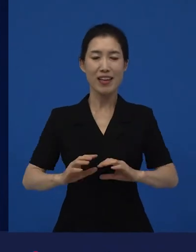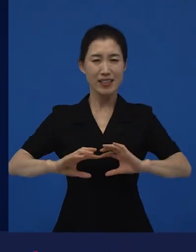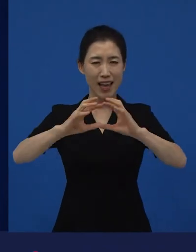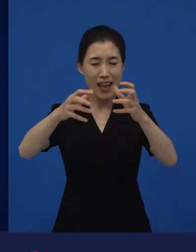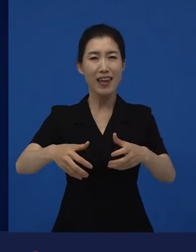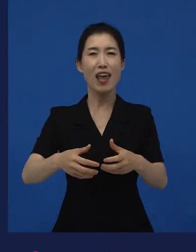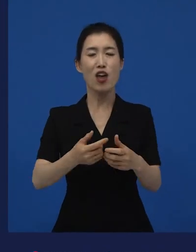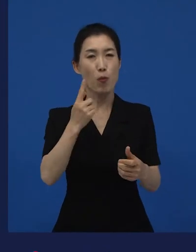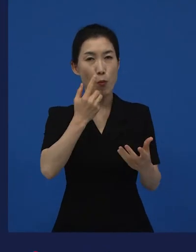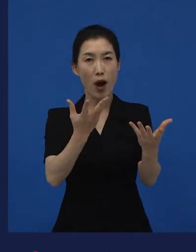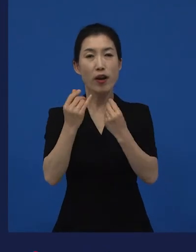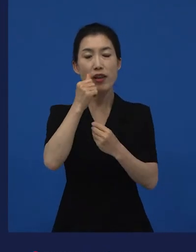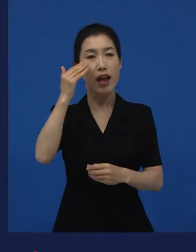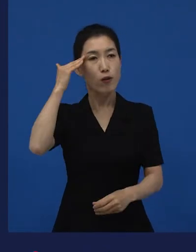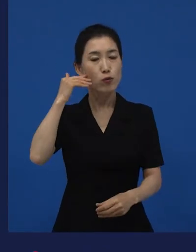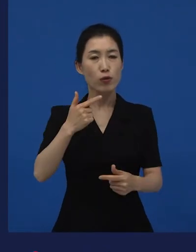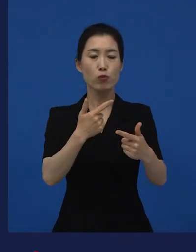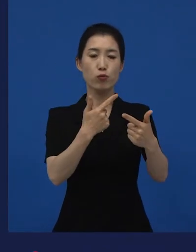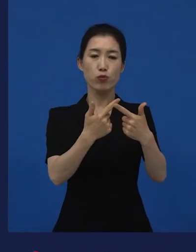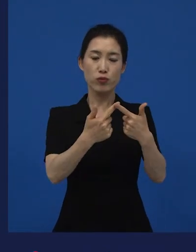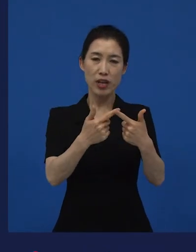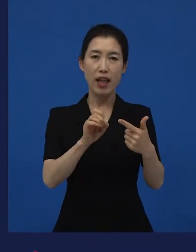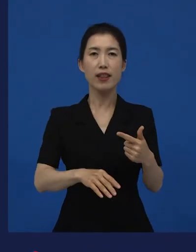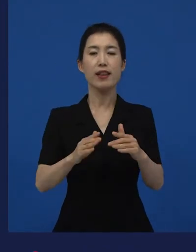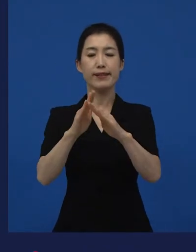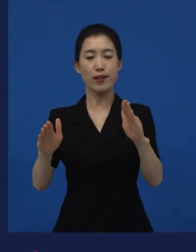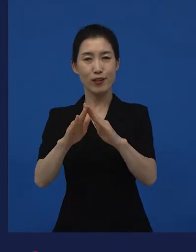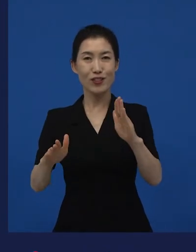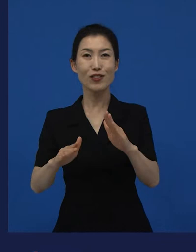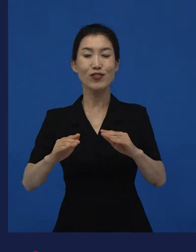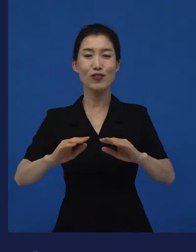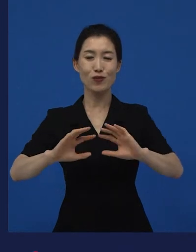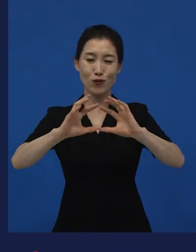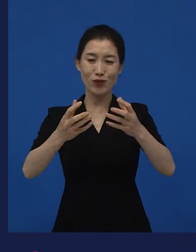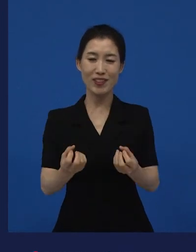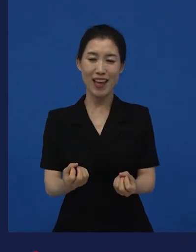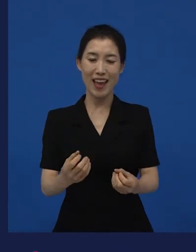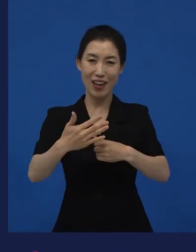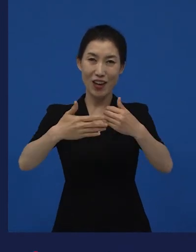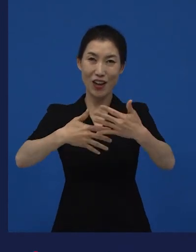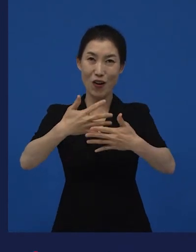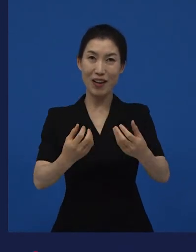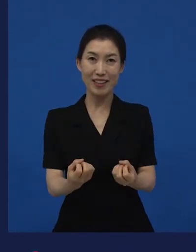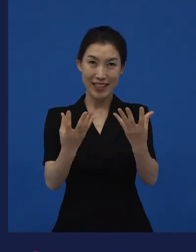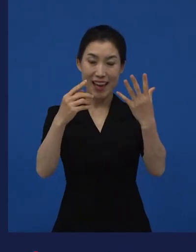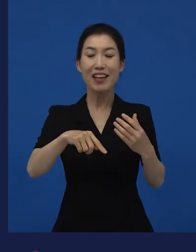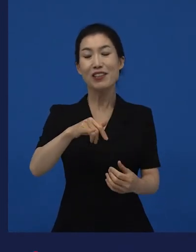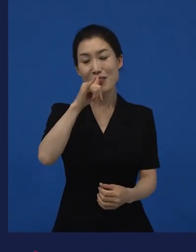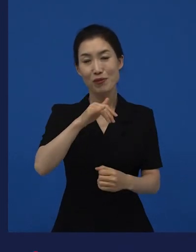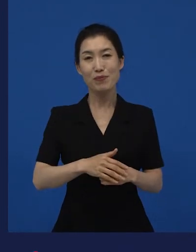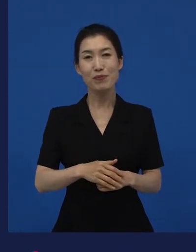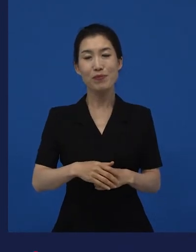전세계에 우리나라는 부산영화제도 있고 전주영화제도 있고 이렇게 다양한 국제 영화제들이 있는 곳에서